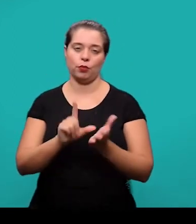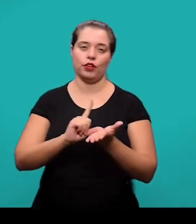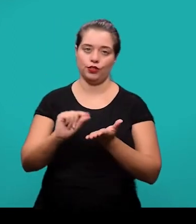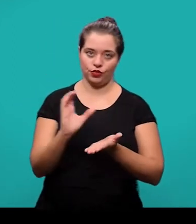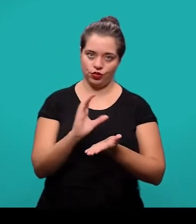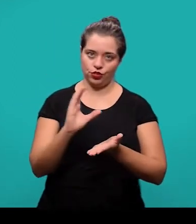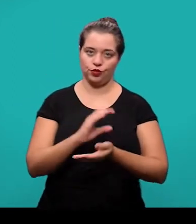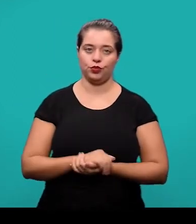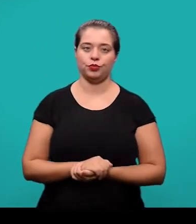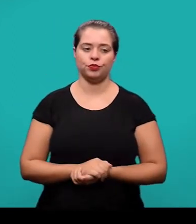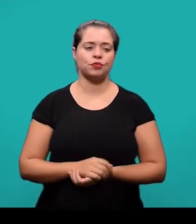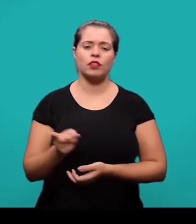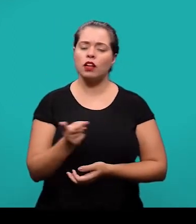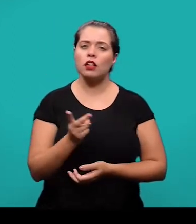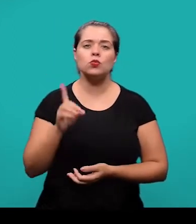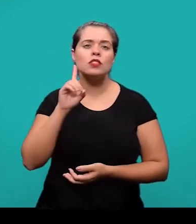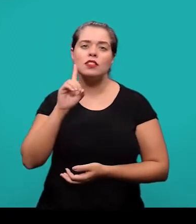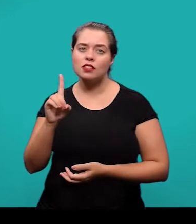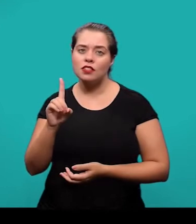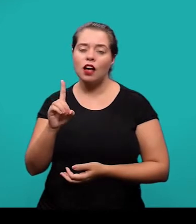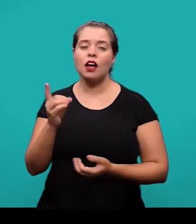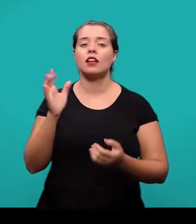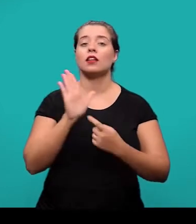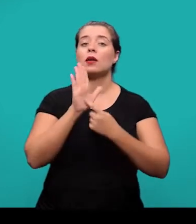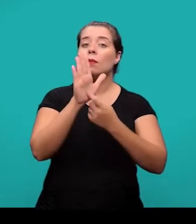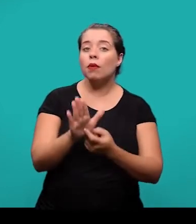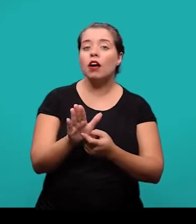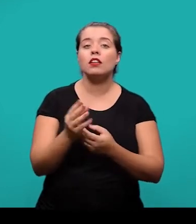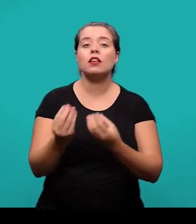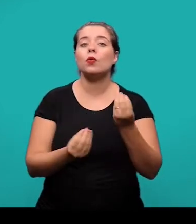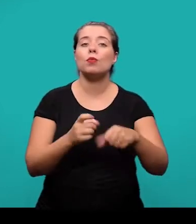Essas datas informam em que momento o artigo foi submetido